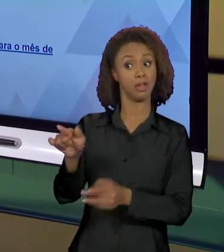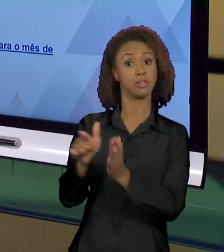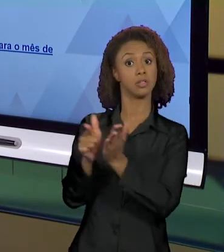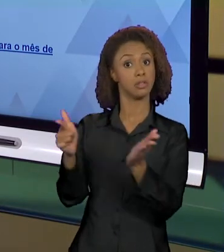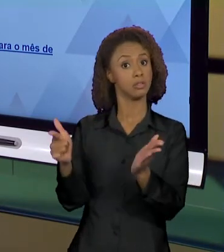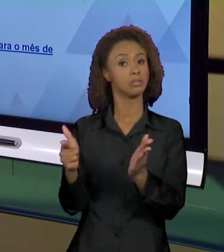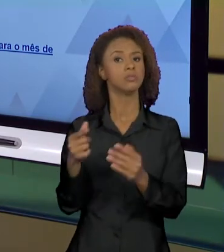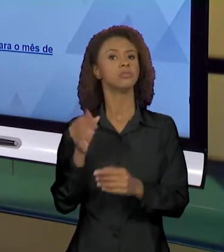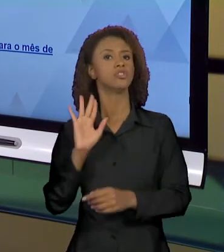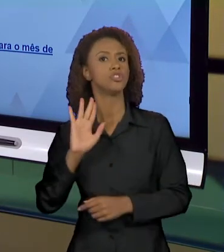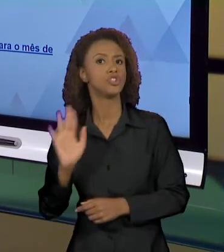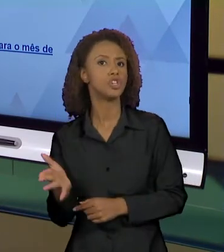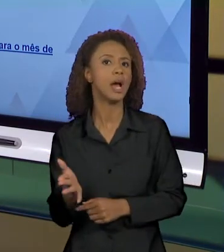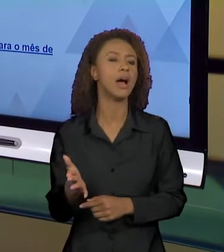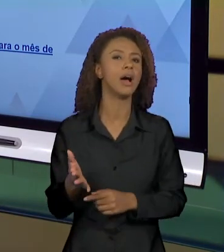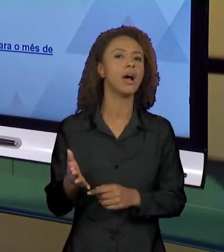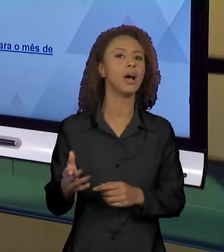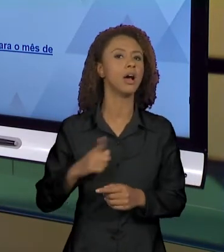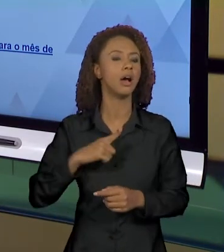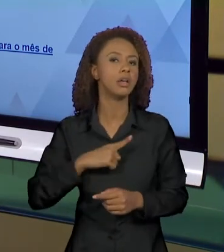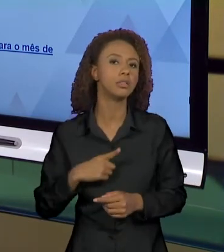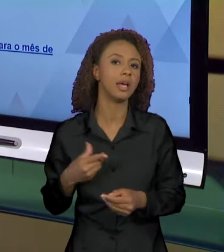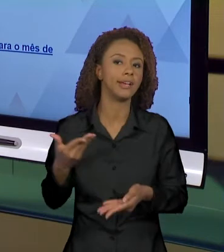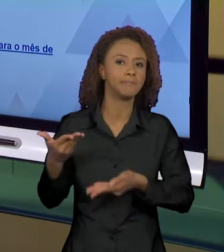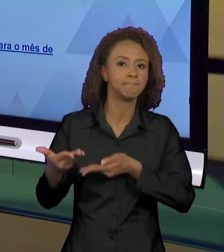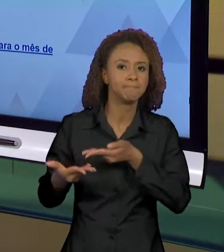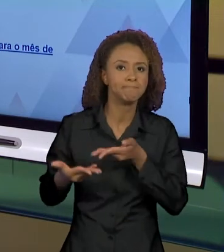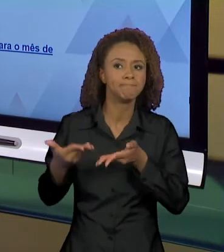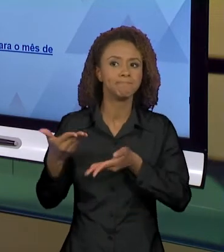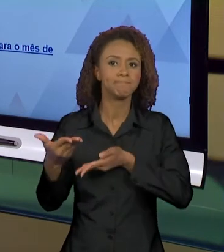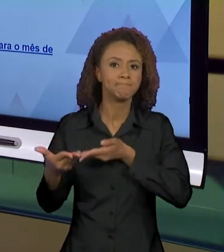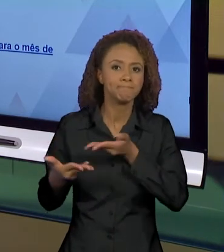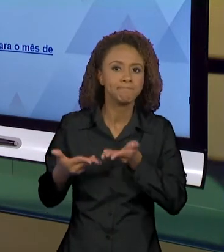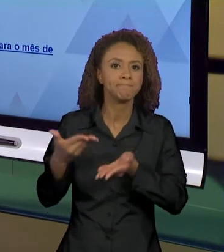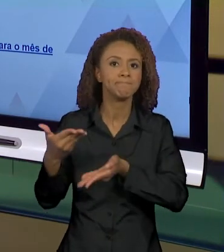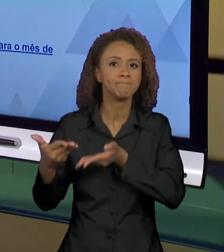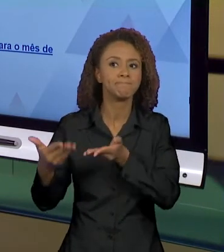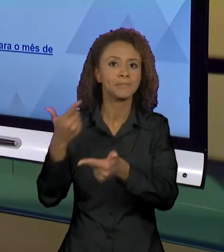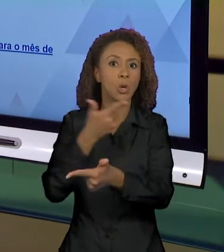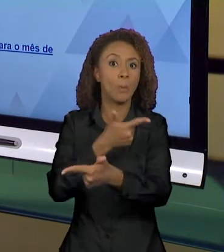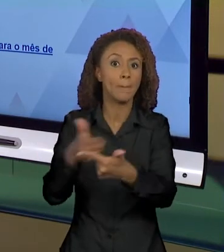CIRCULANDO JUNTO COM O GRANDE PROBLEMA QUE FORAM